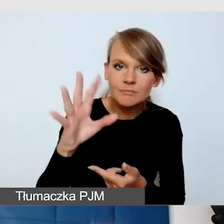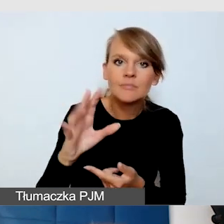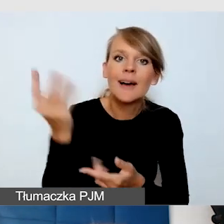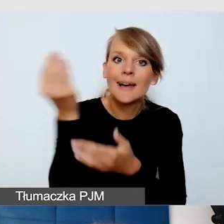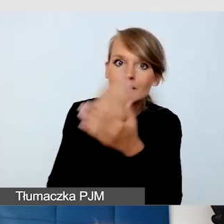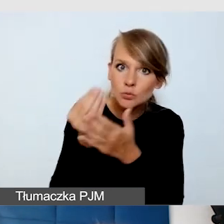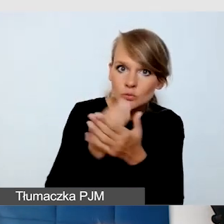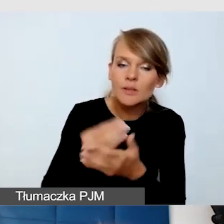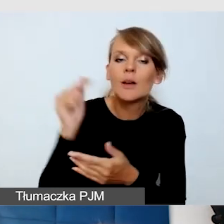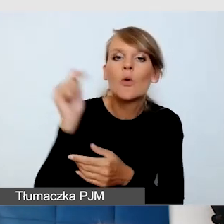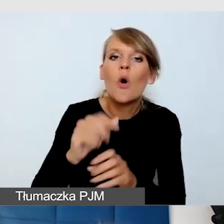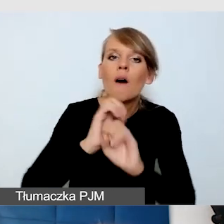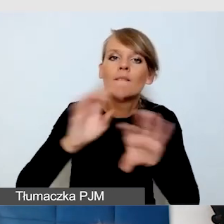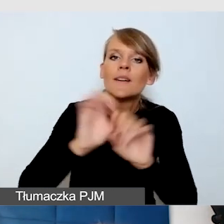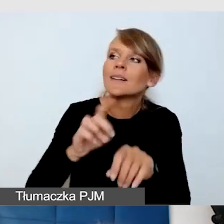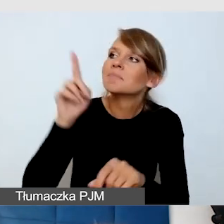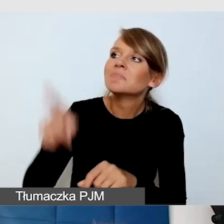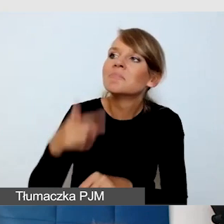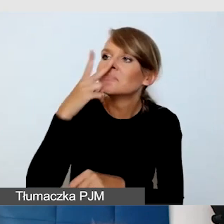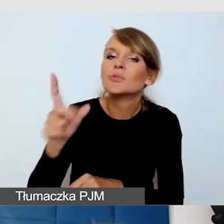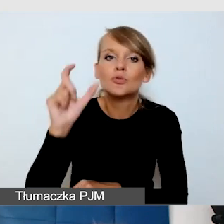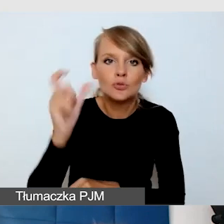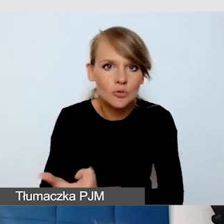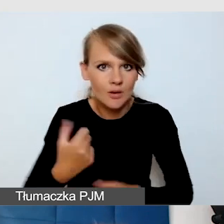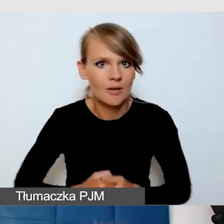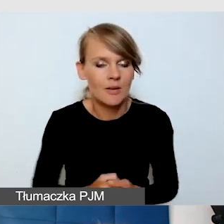że muszą zadbać o wszystko.